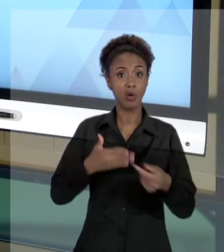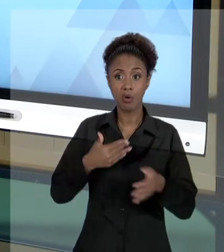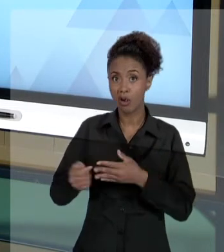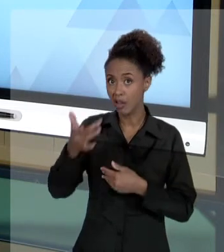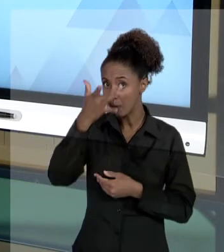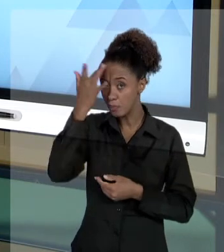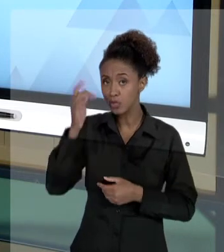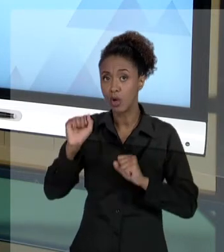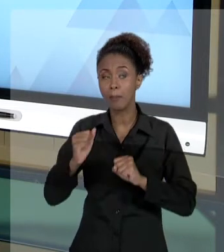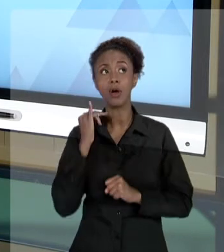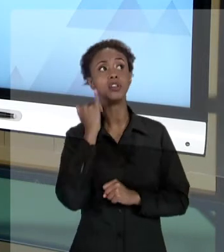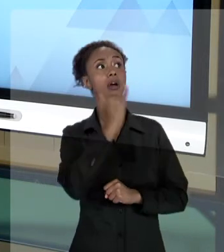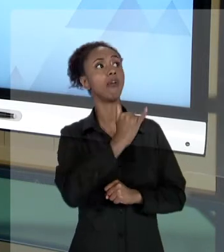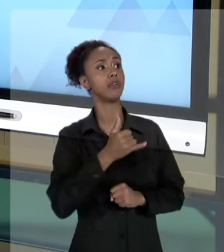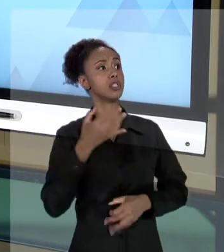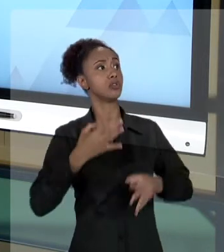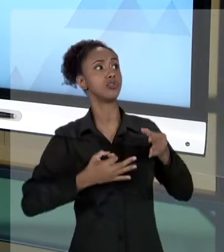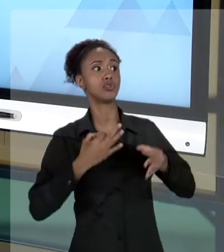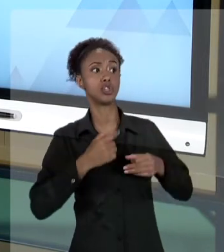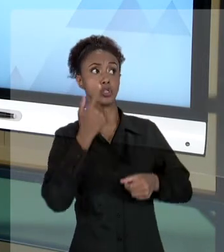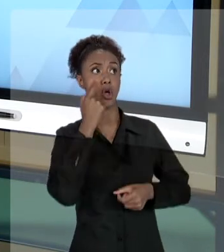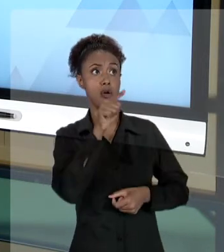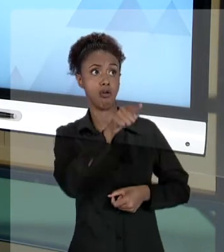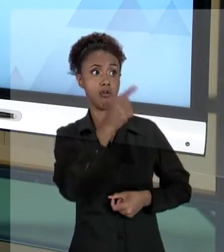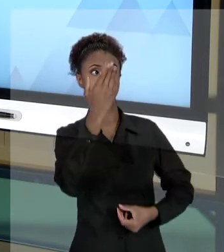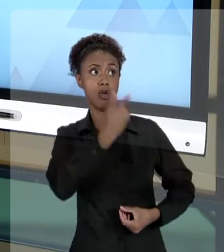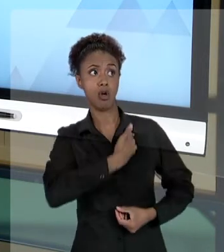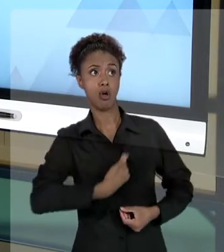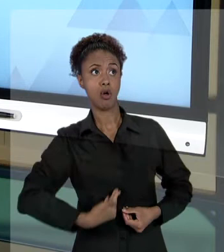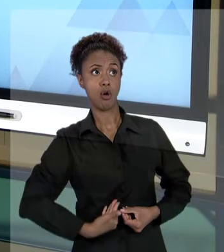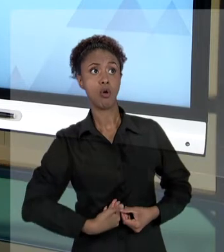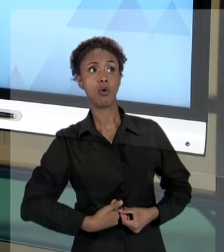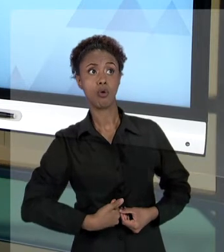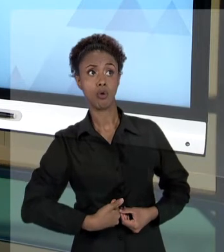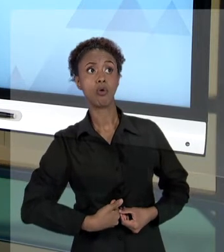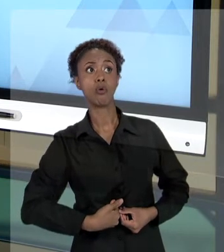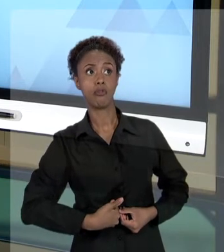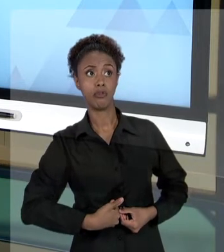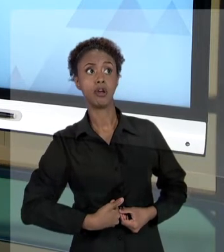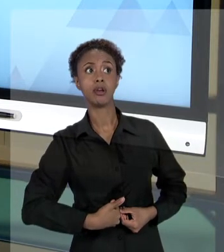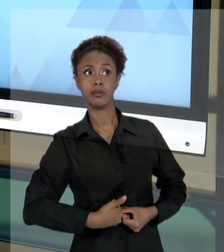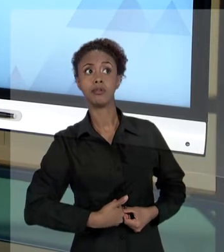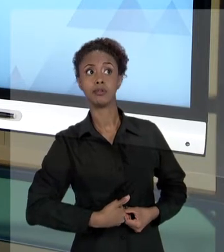PODER JUDICIÁRIO QUE O ESTADO, DE ALGUMA FORMA, ESTÁ SENDO LESADO. QUE O ERÁRIO ESTÁ SENDO